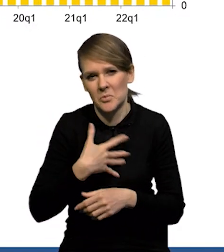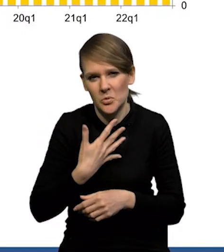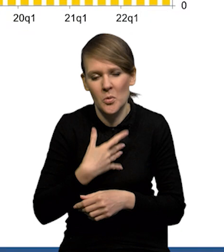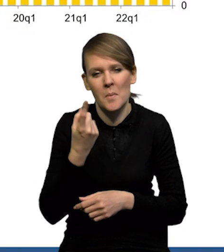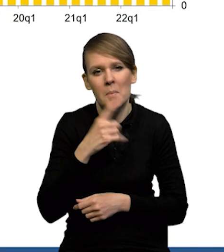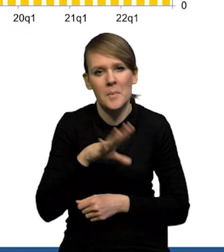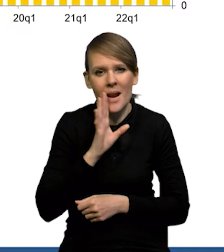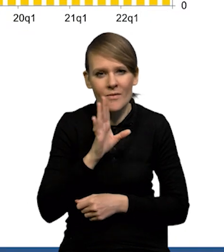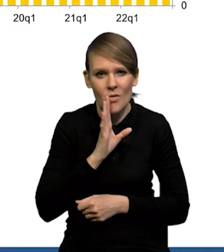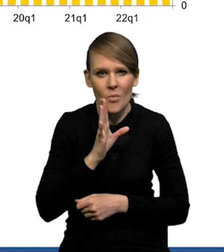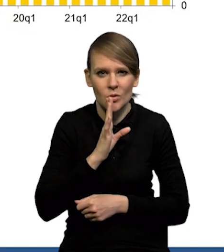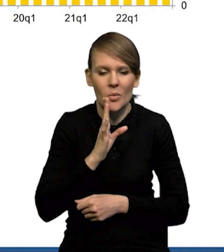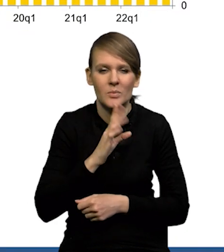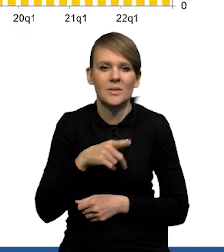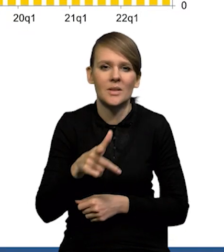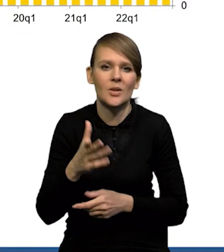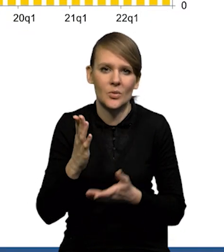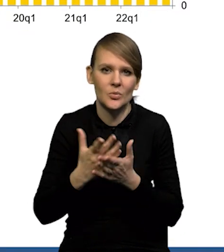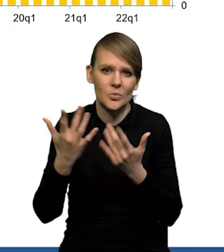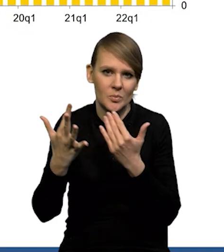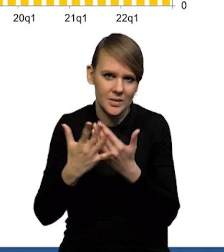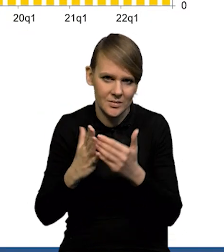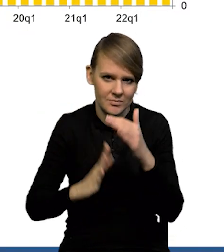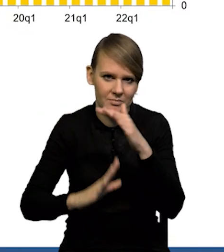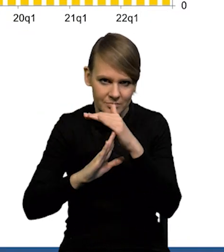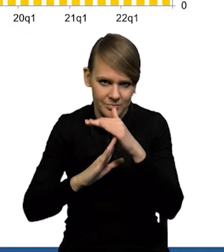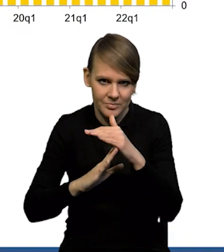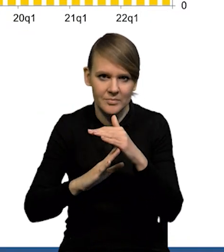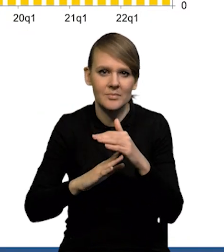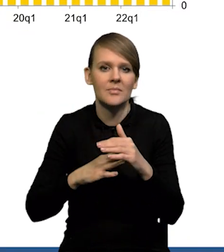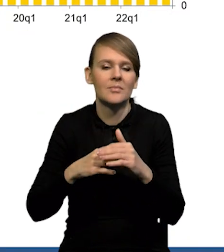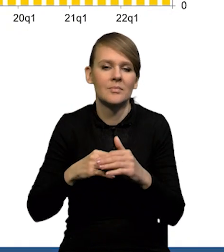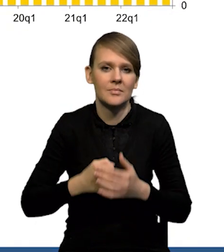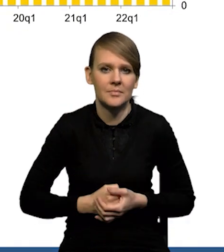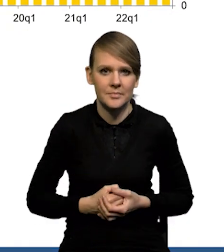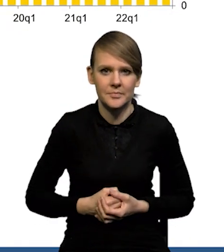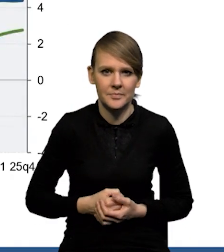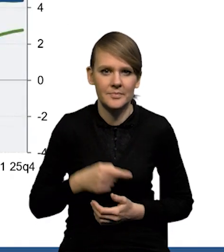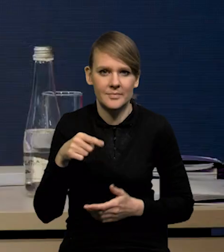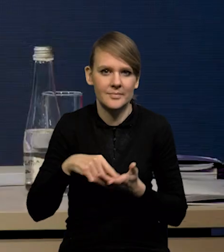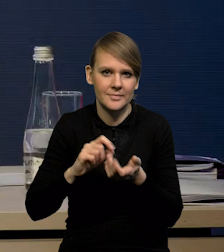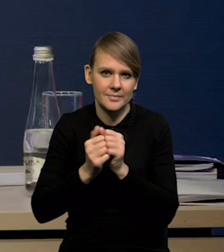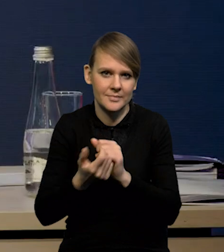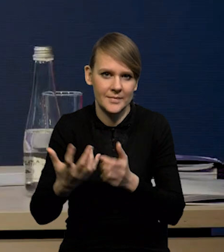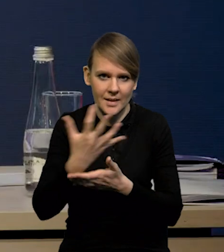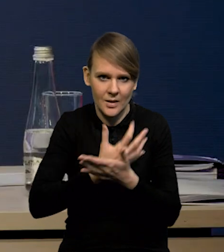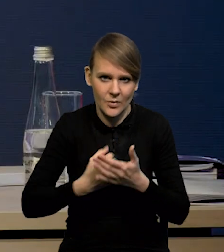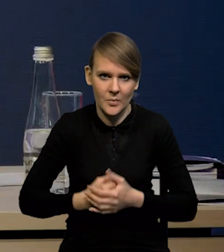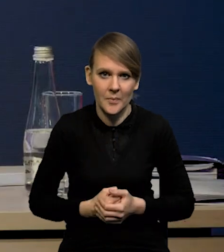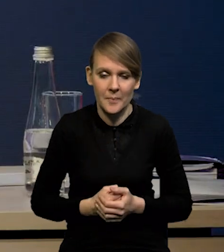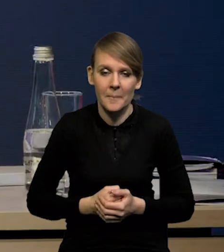że prawdopodobnie jesteśmy już bardzo blisko tej górki, jeśli chodzi o dynamikę nominalnych wynagrodzeń. To jest taki slajd też,